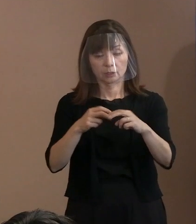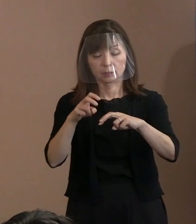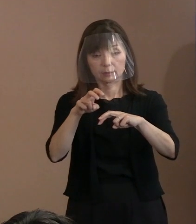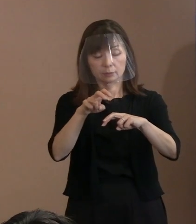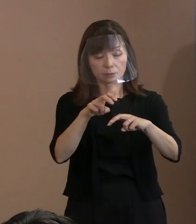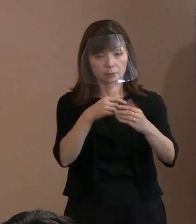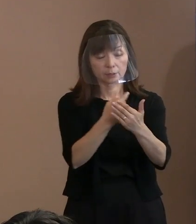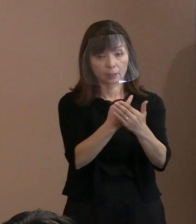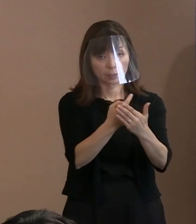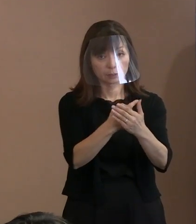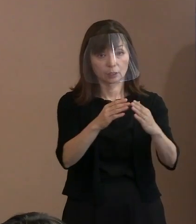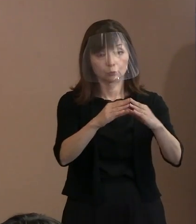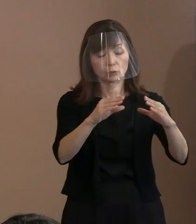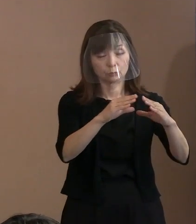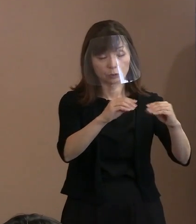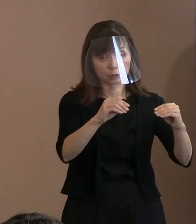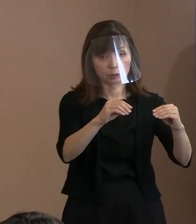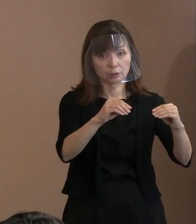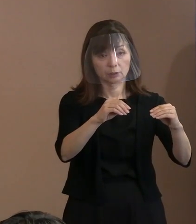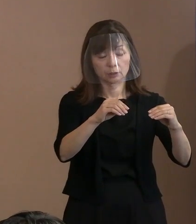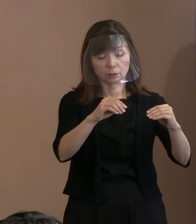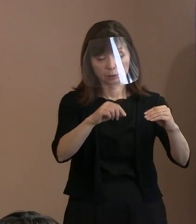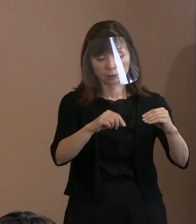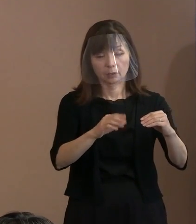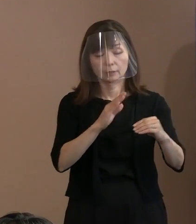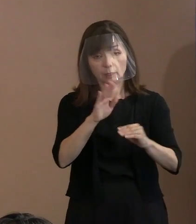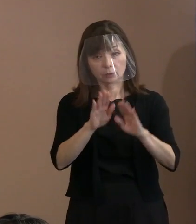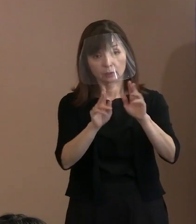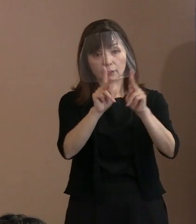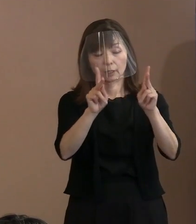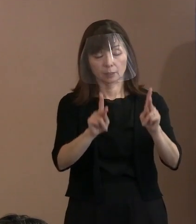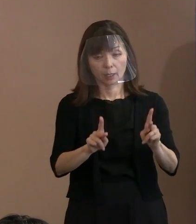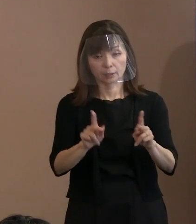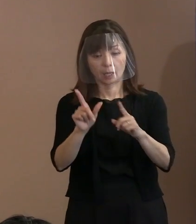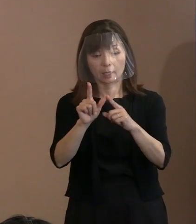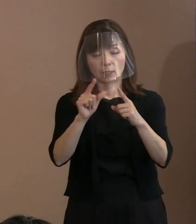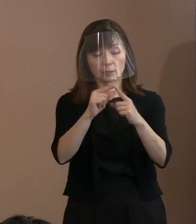当面現実的な課題としてＮＡＴＯがいるし､ 核兵器もいるんだと｡